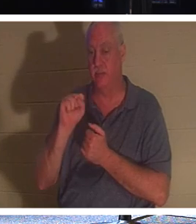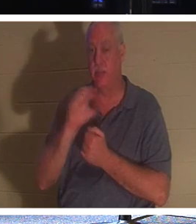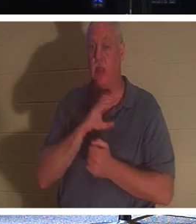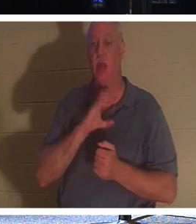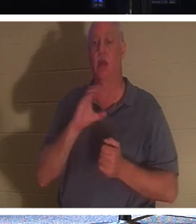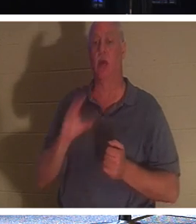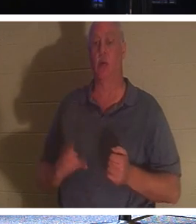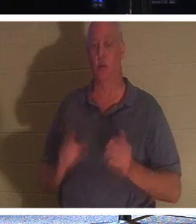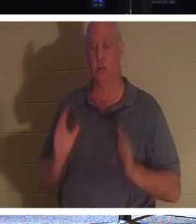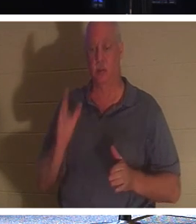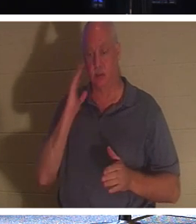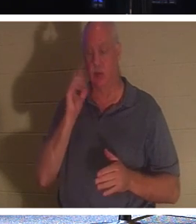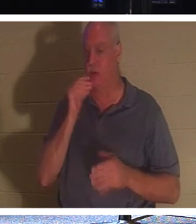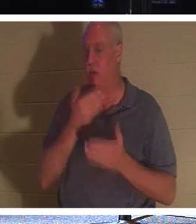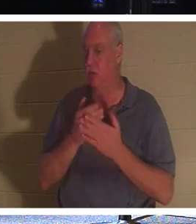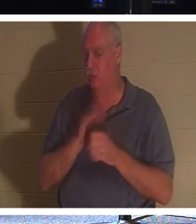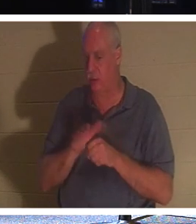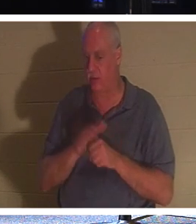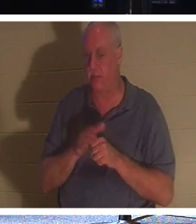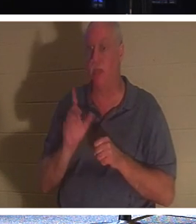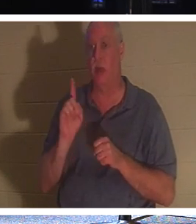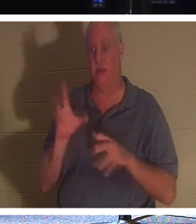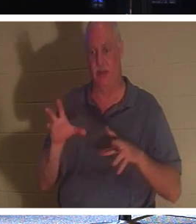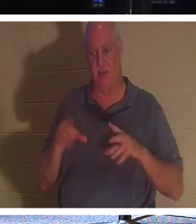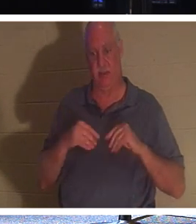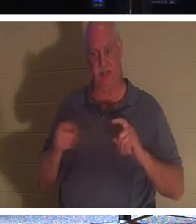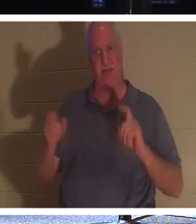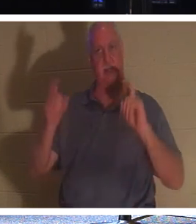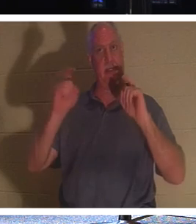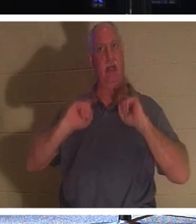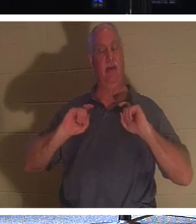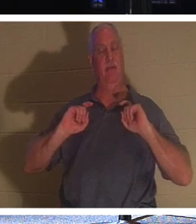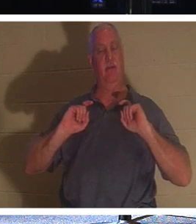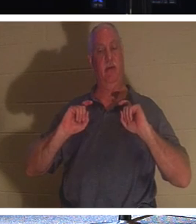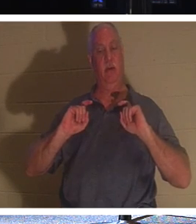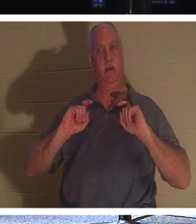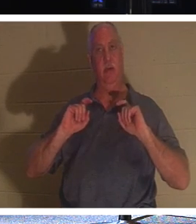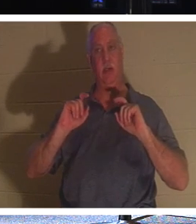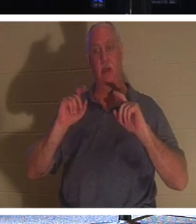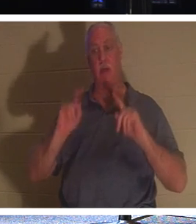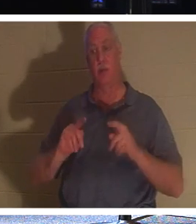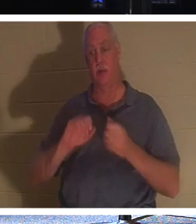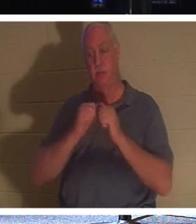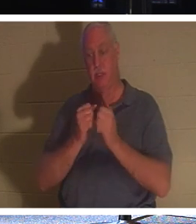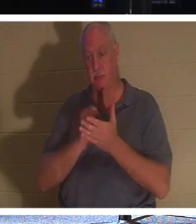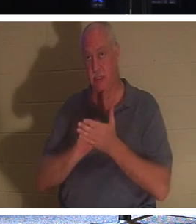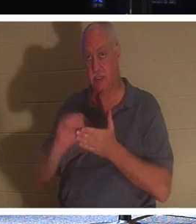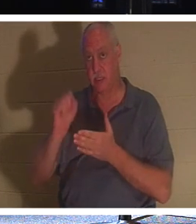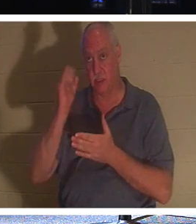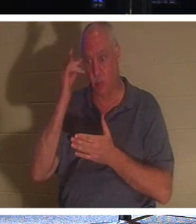賜物を受け取っただけでは十分ではないことを知っているからです。クリスチャンになったので聖人である人。